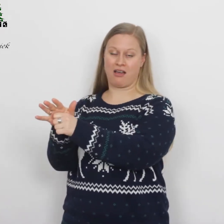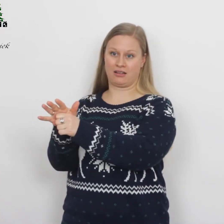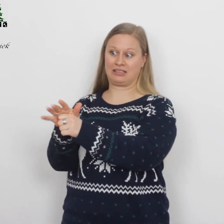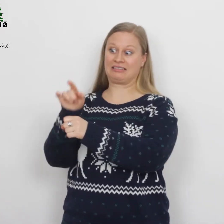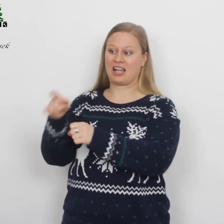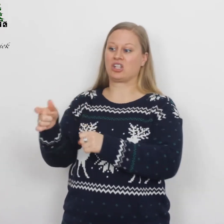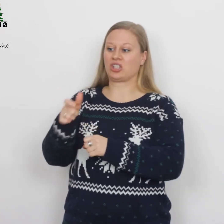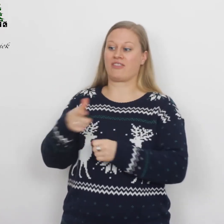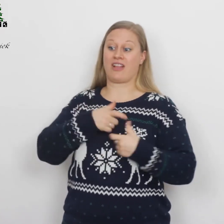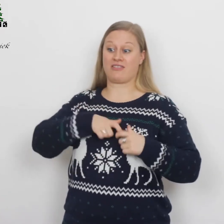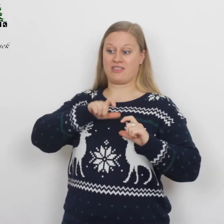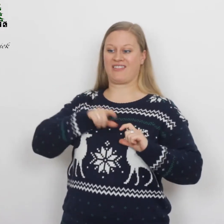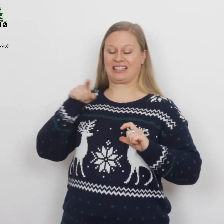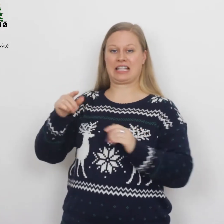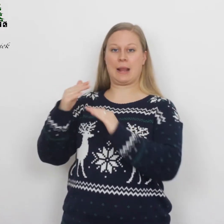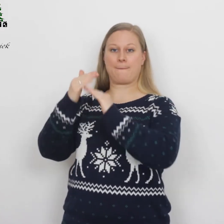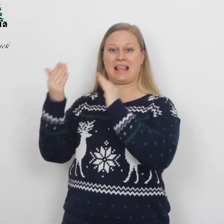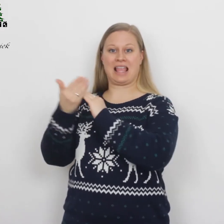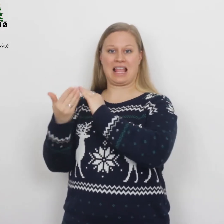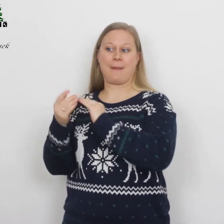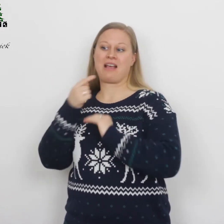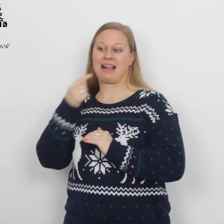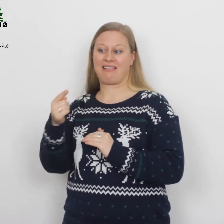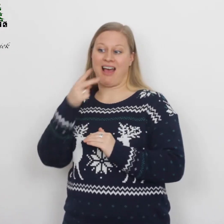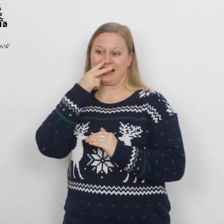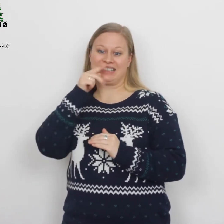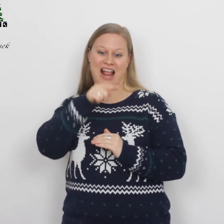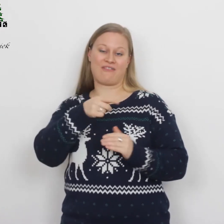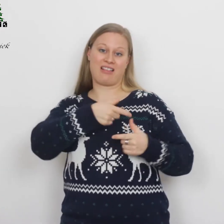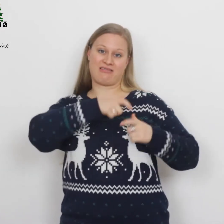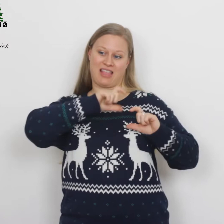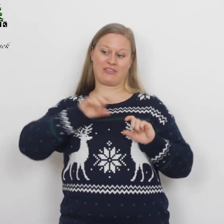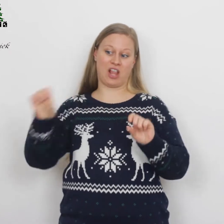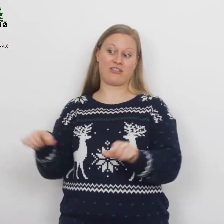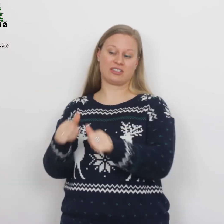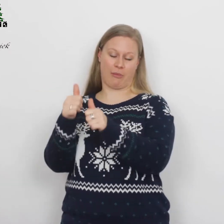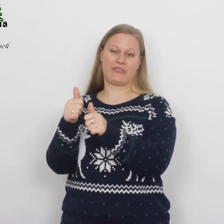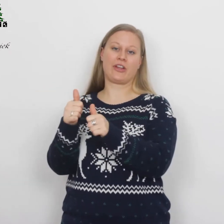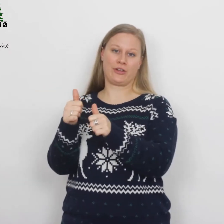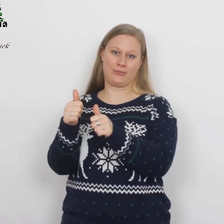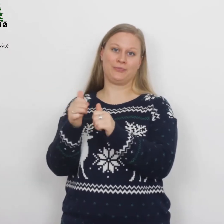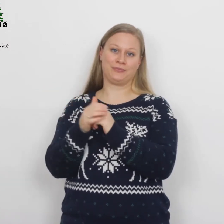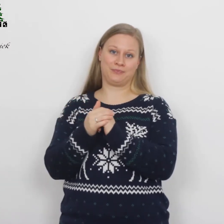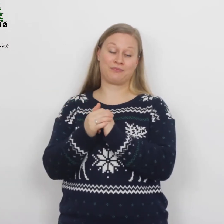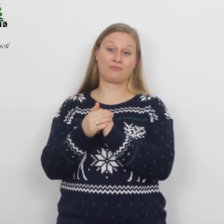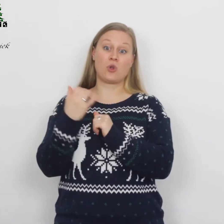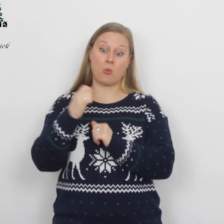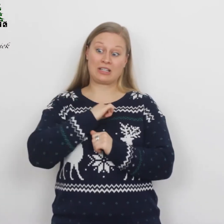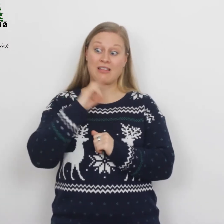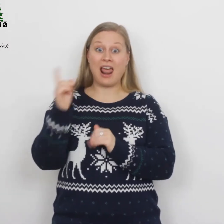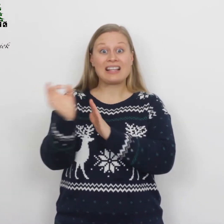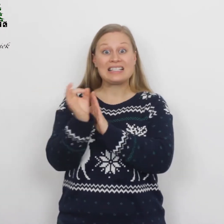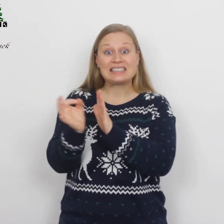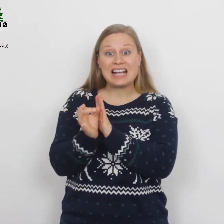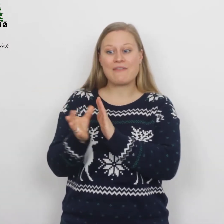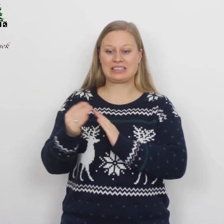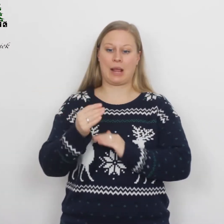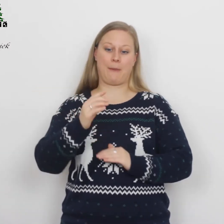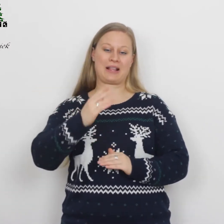Naar de stad van David die Bethlehem heette, aangezien hij van David afstamde, om zich te laten inschrijven samen met Maria,